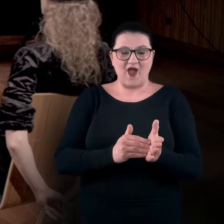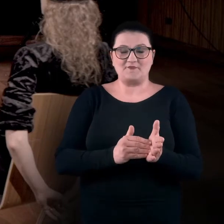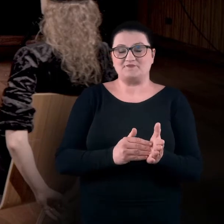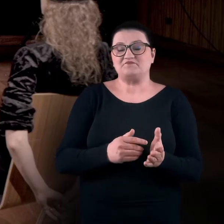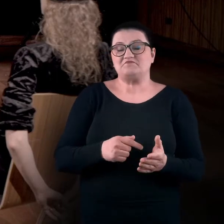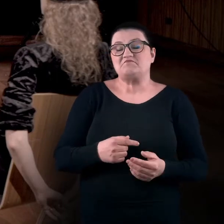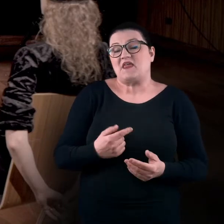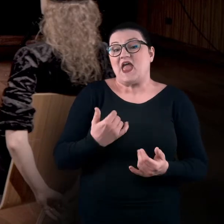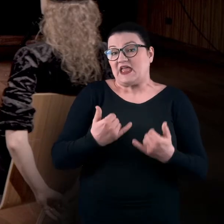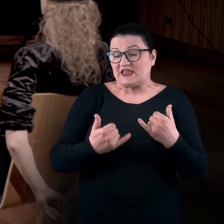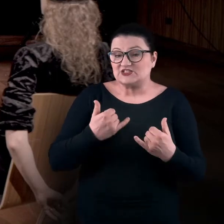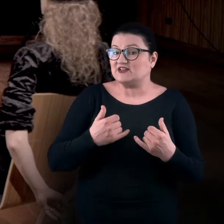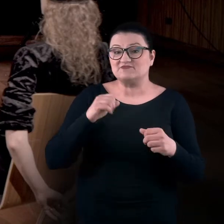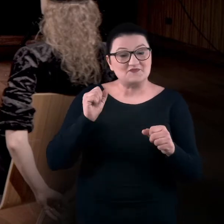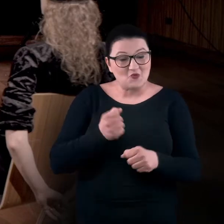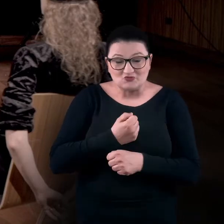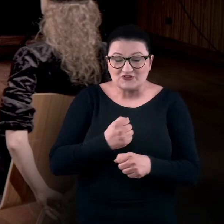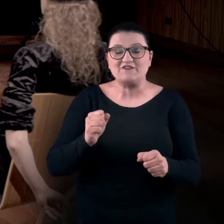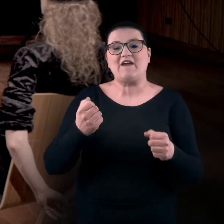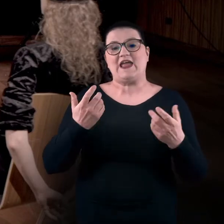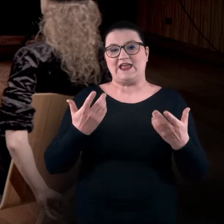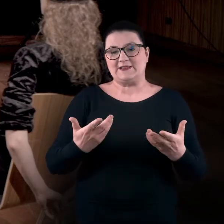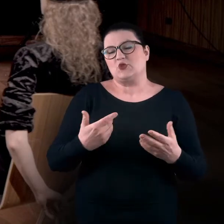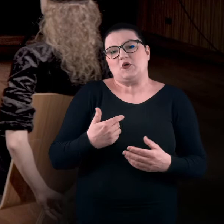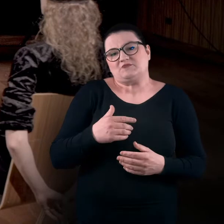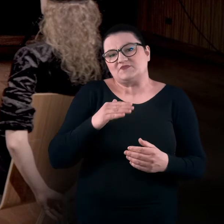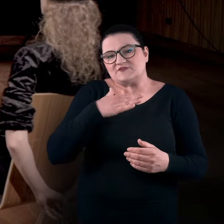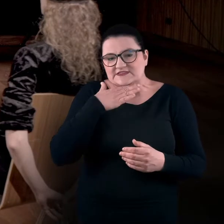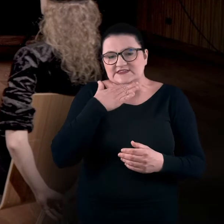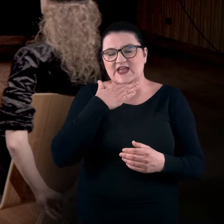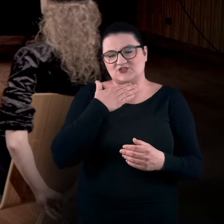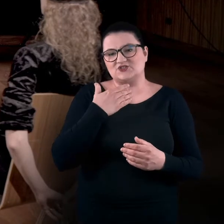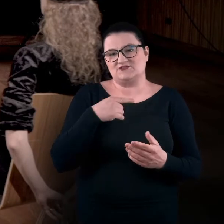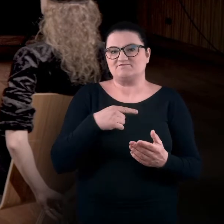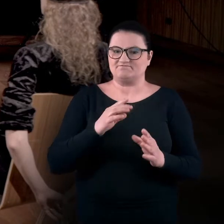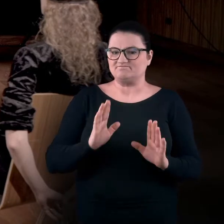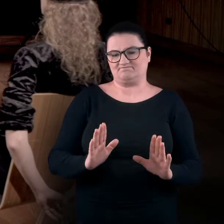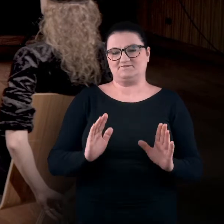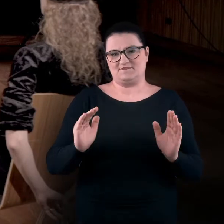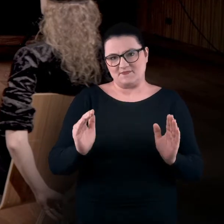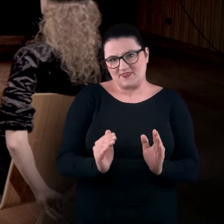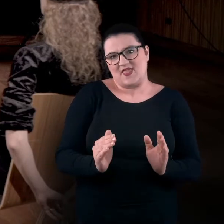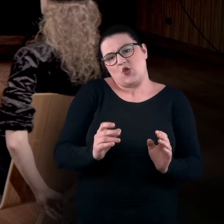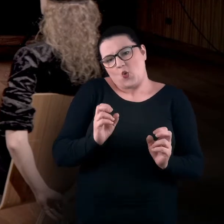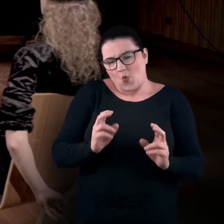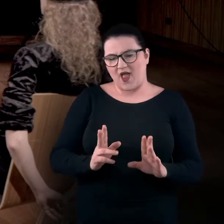Jeśli to jest niemożliwe, też nie ma problemu.